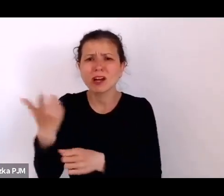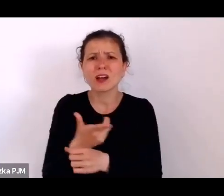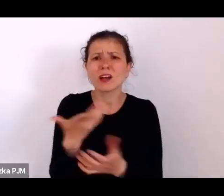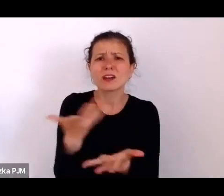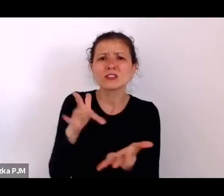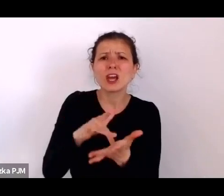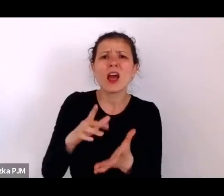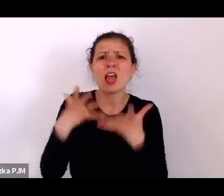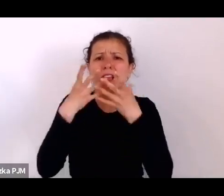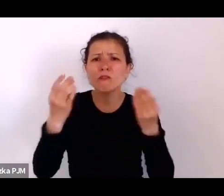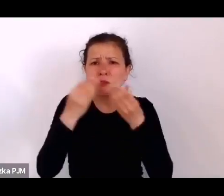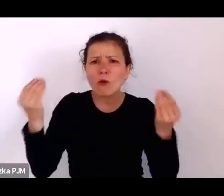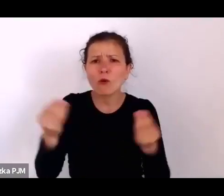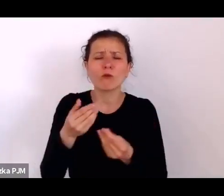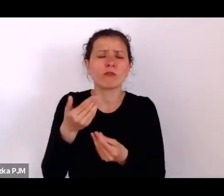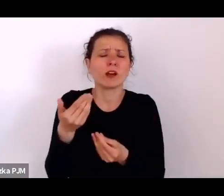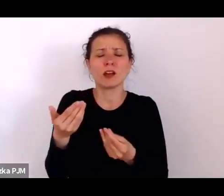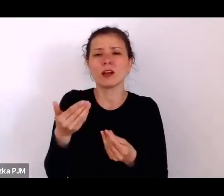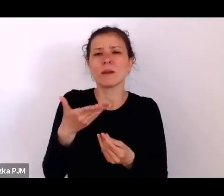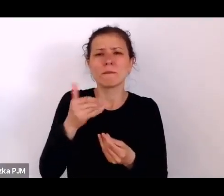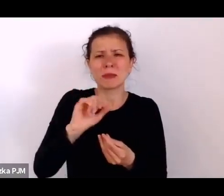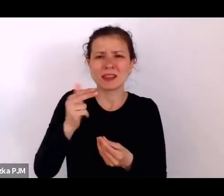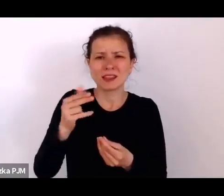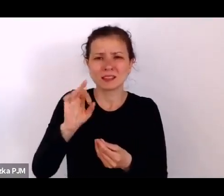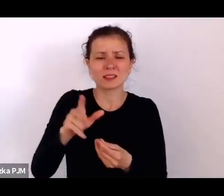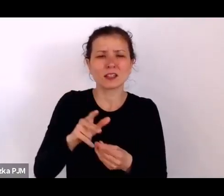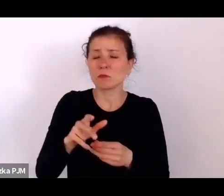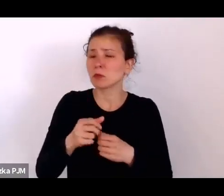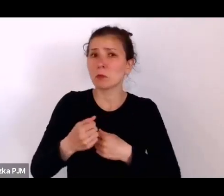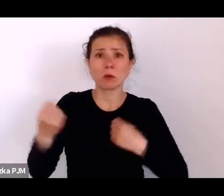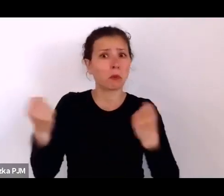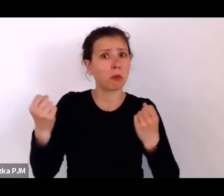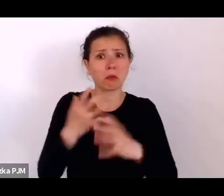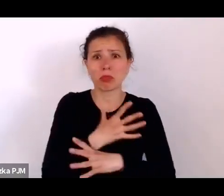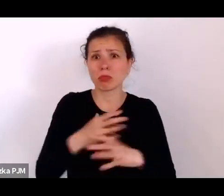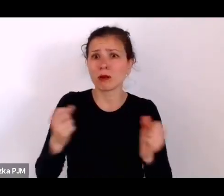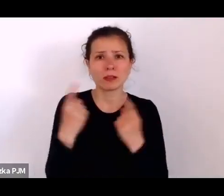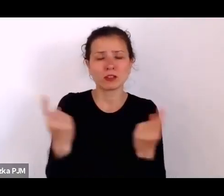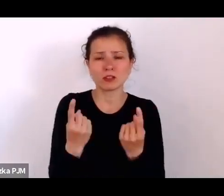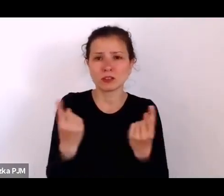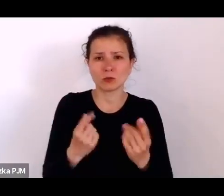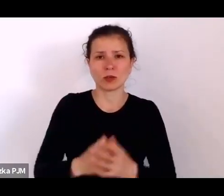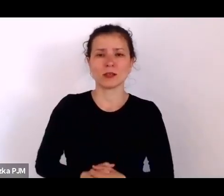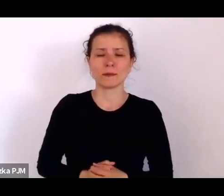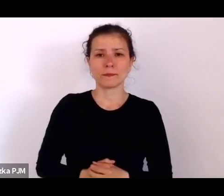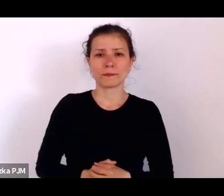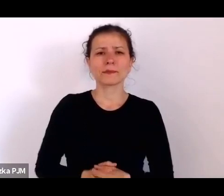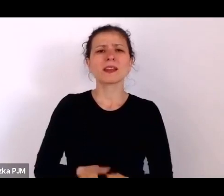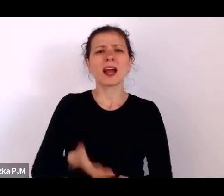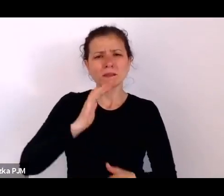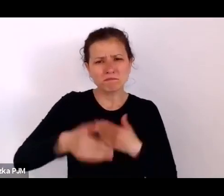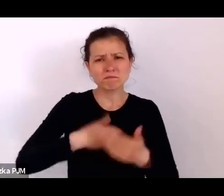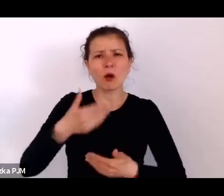to były naprawdę zupełnie dramatyczne sytuacje, ale później w czasie międzywojniu również